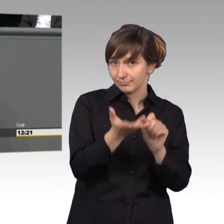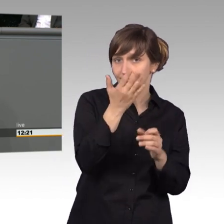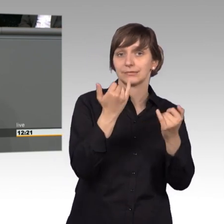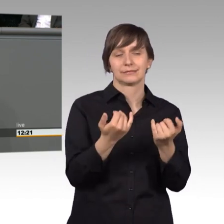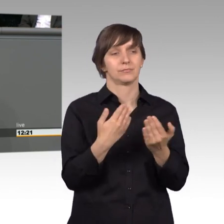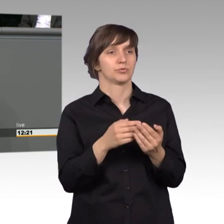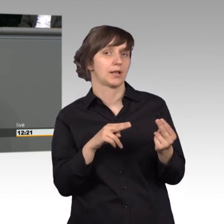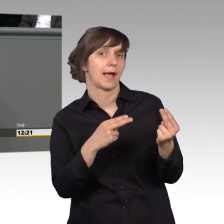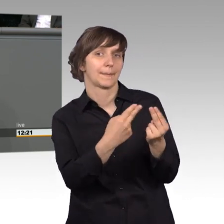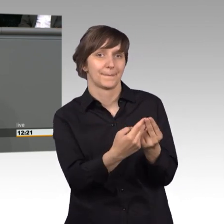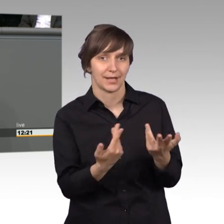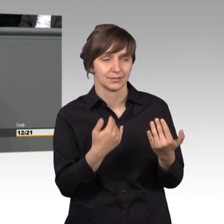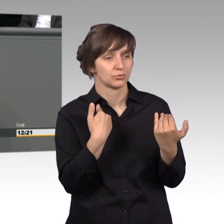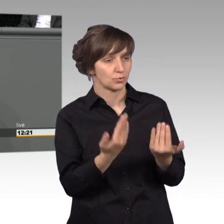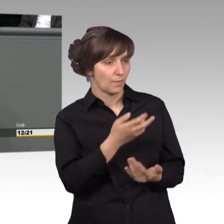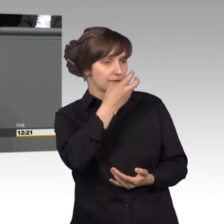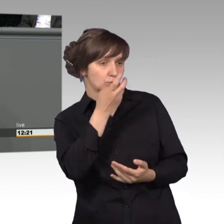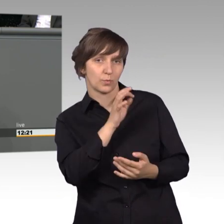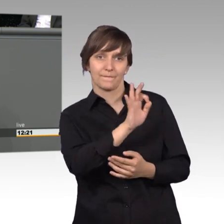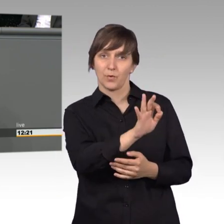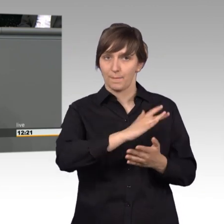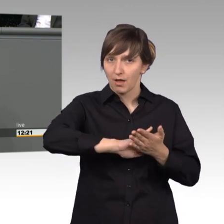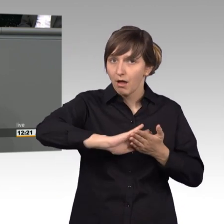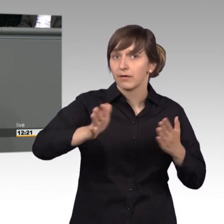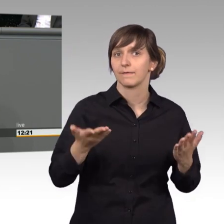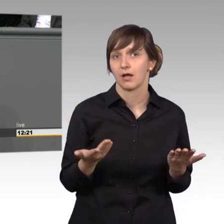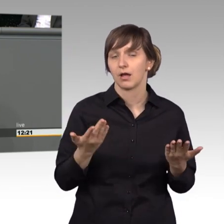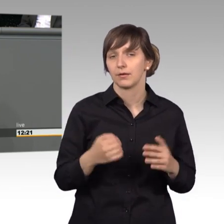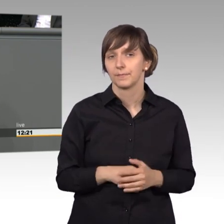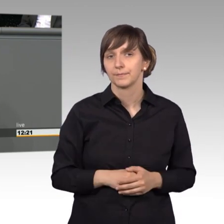und Bürgern kommen wir so entgegen. Wir müssen da natürlich noch ein